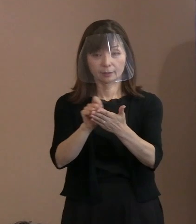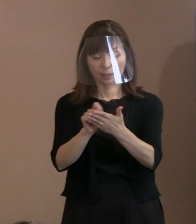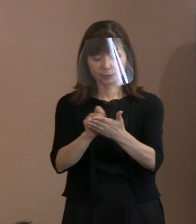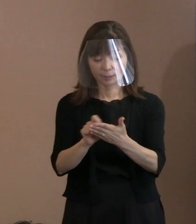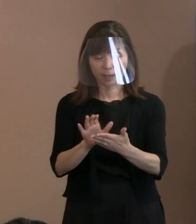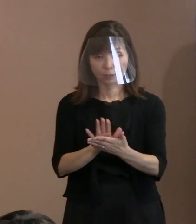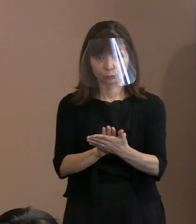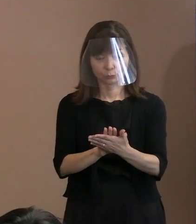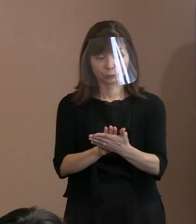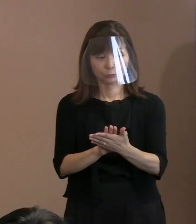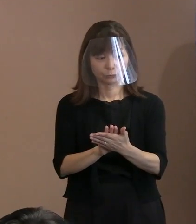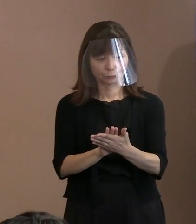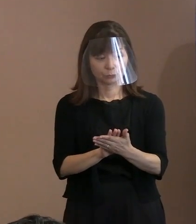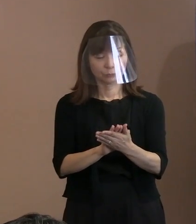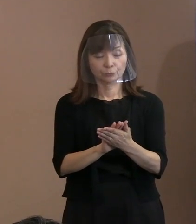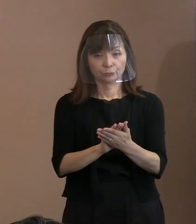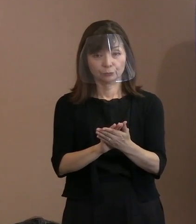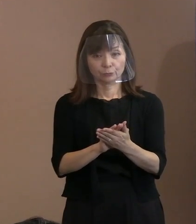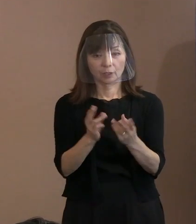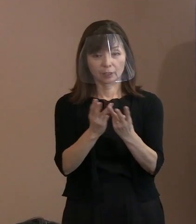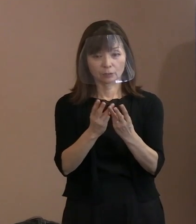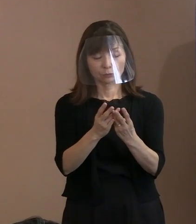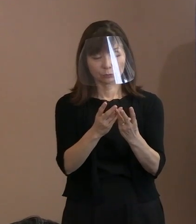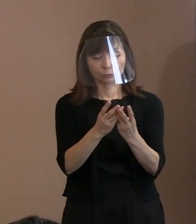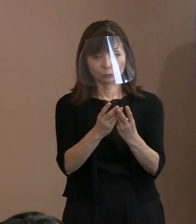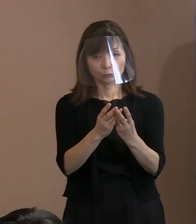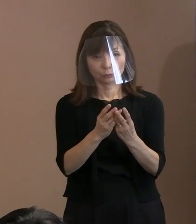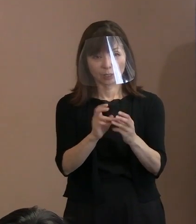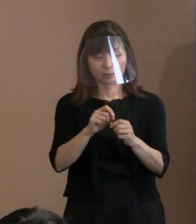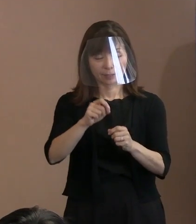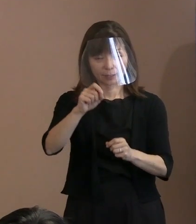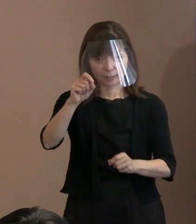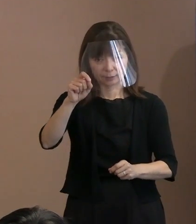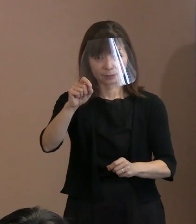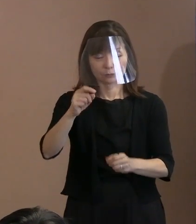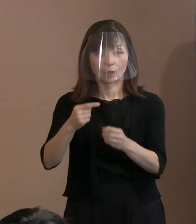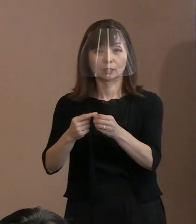一番たくさん字数を書いたのは 実は令和3年､去年でありましてね｡